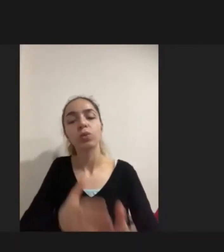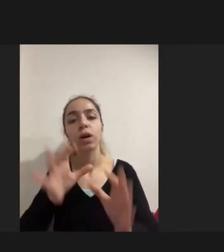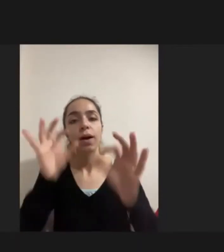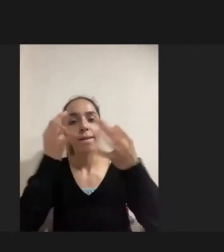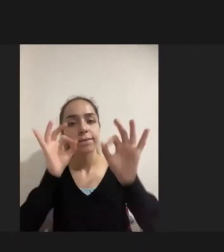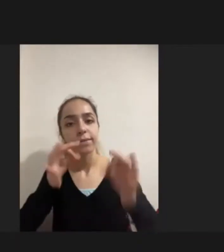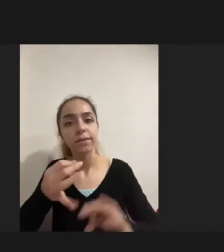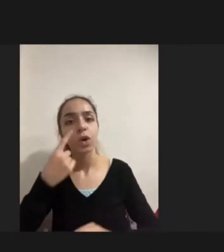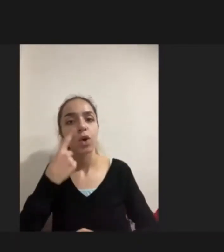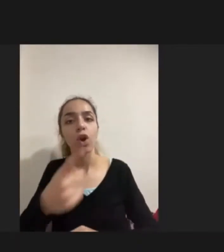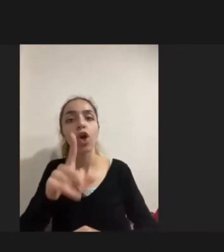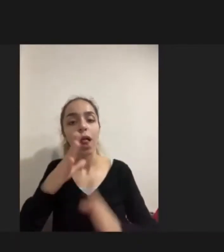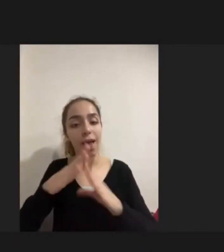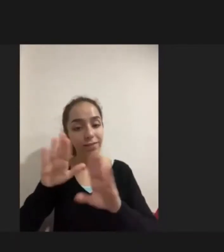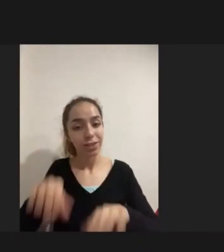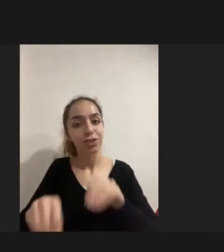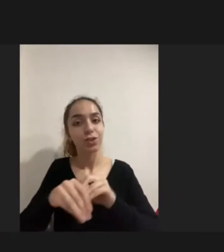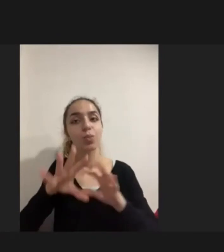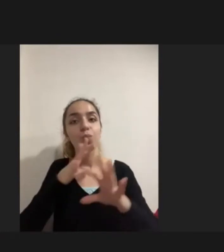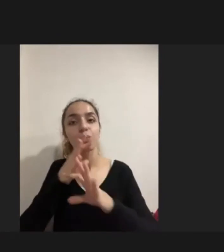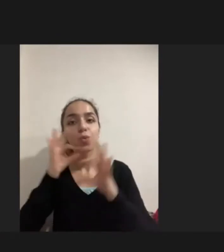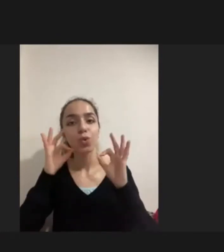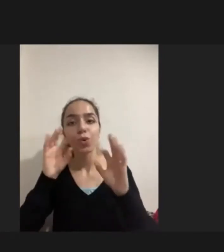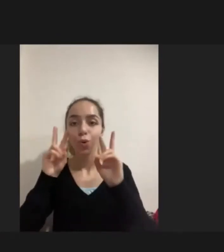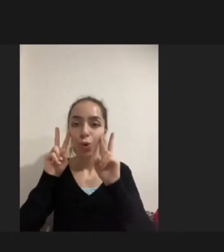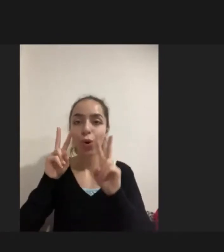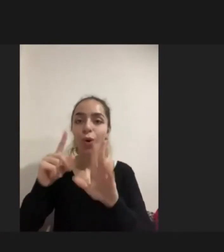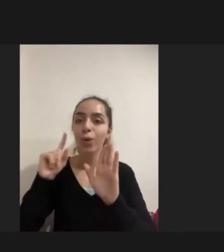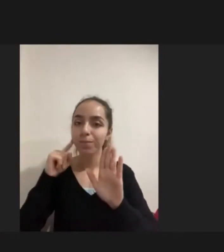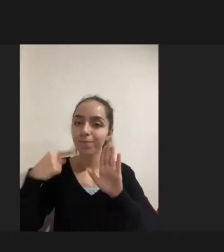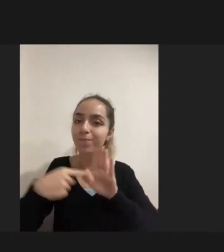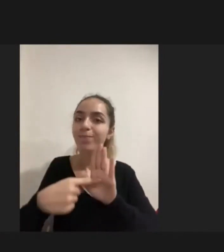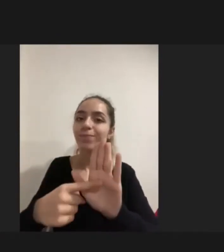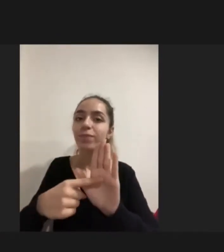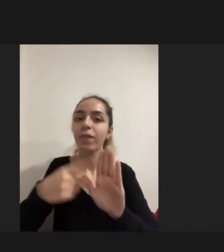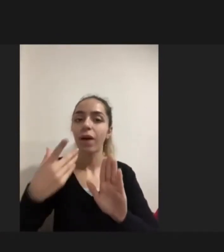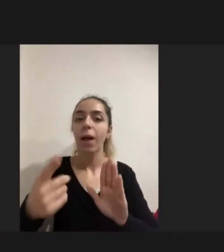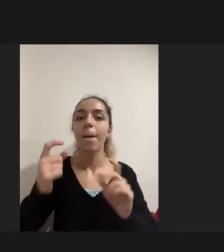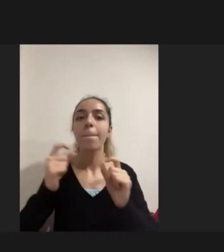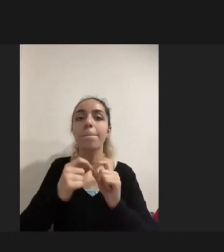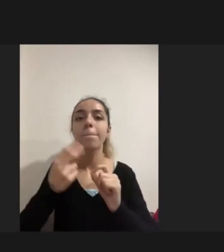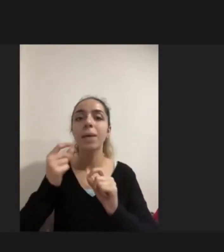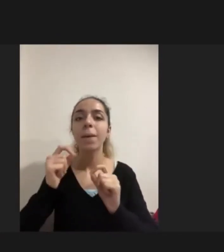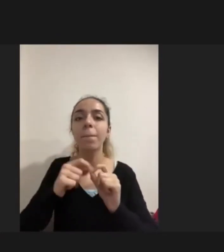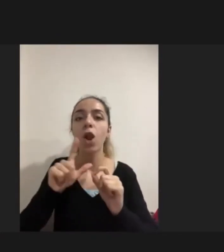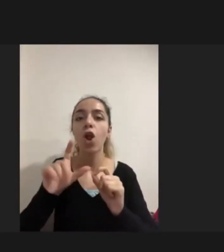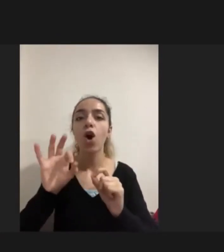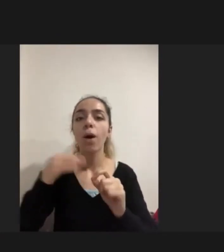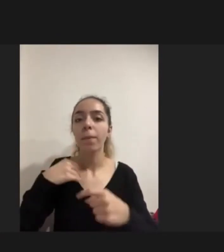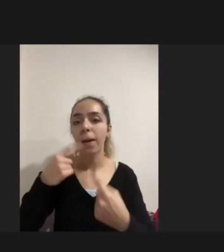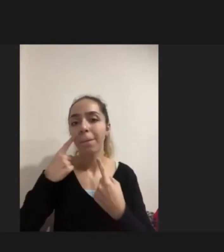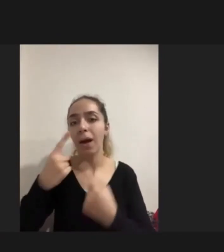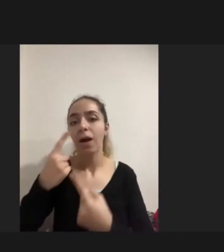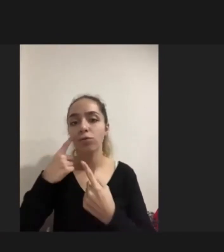Onun evde olmasından mutlu olduğunu gösterse de Biblo gibi evinizin bir köşesinde ve ona bakıyorum Çok güzel bakıyoruz demesi